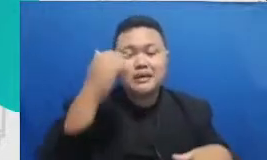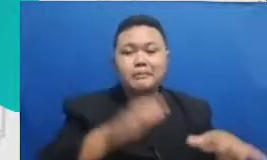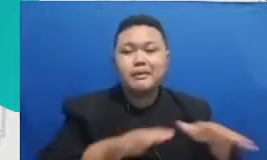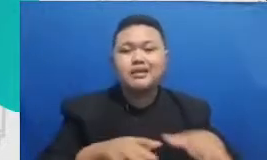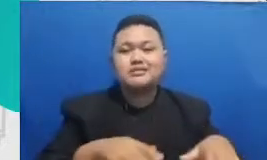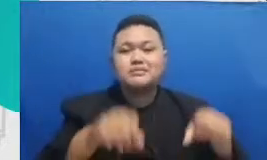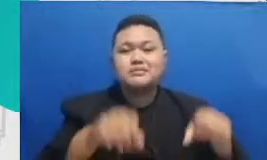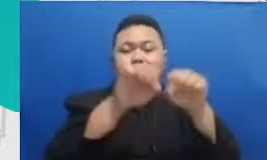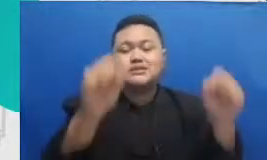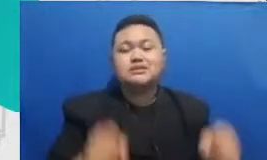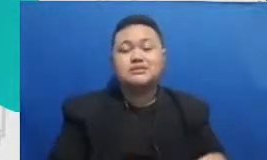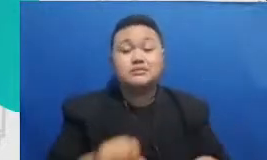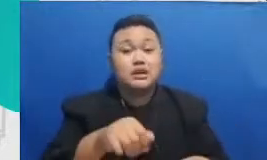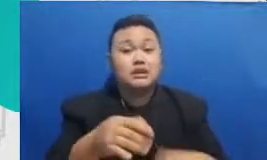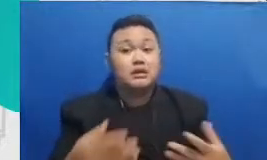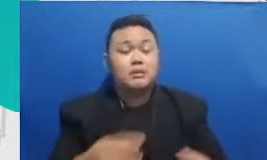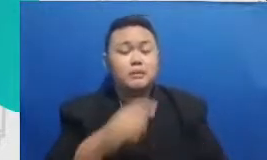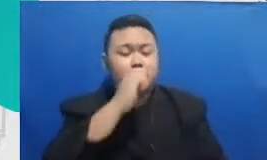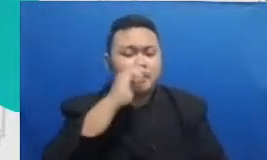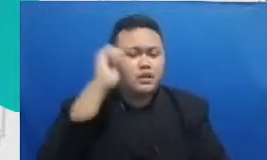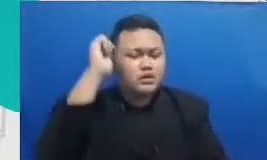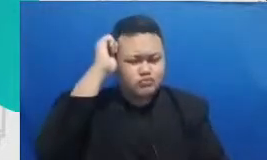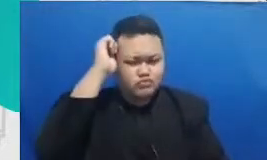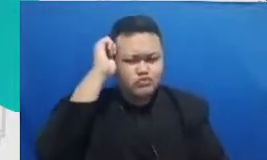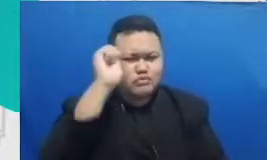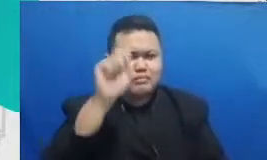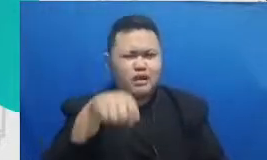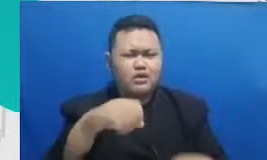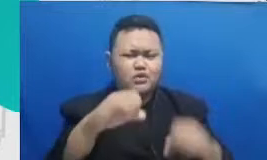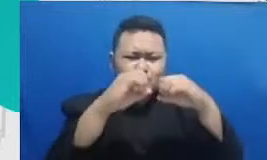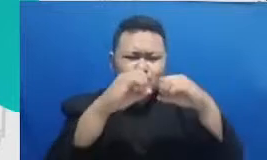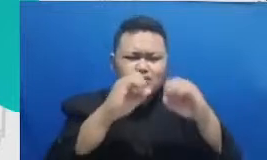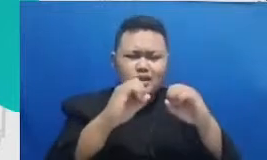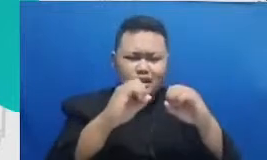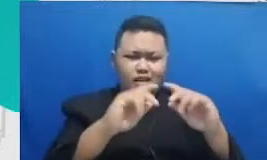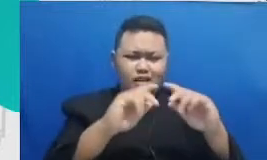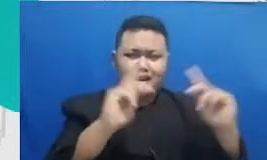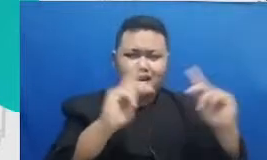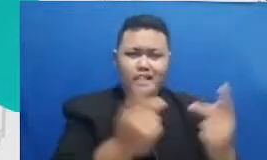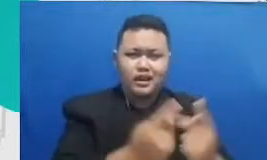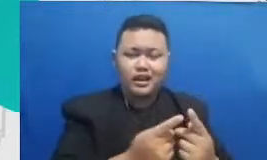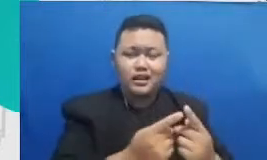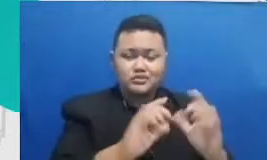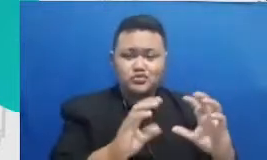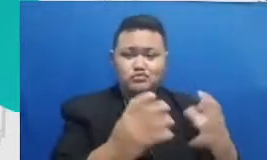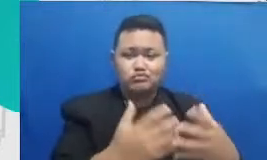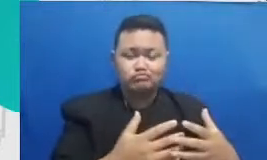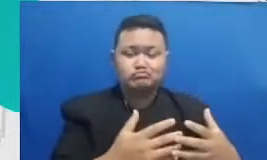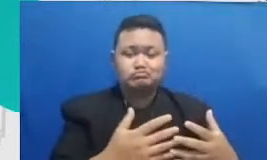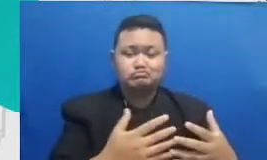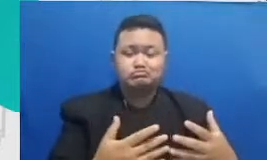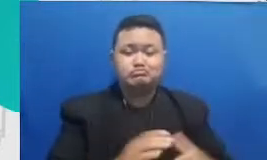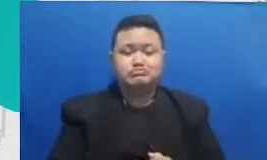Google classroom Google classroom adalah salah satu bentuk m aplikasi untuk menjaga